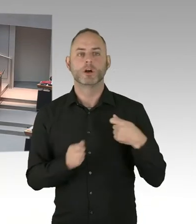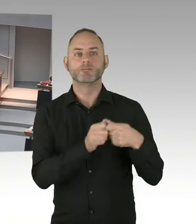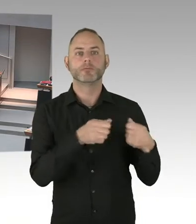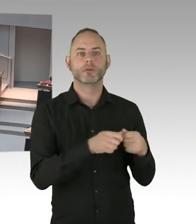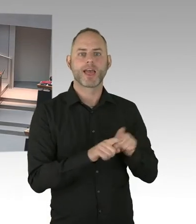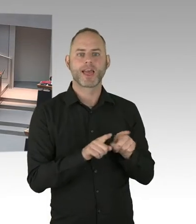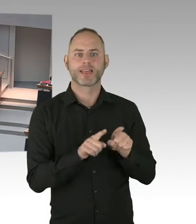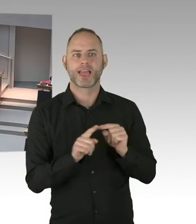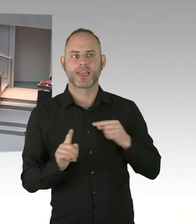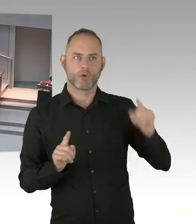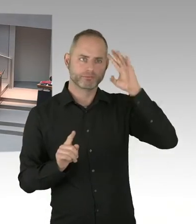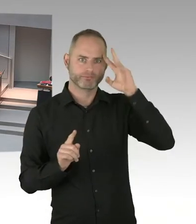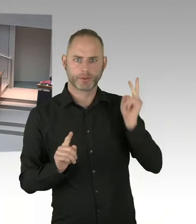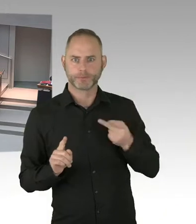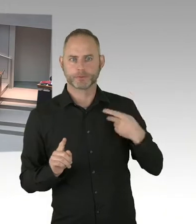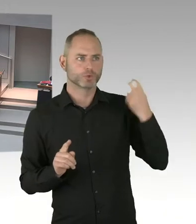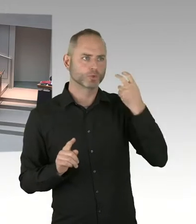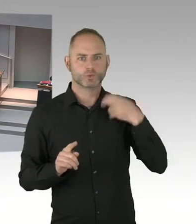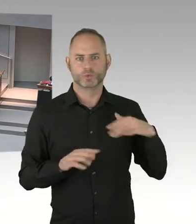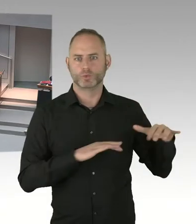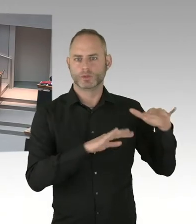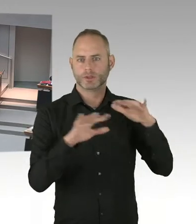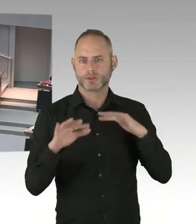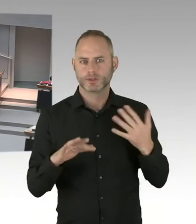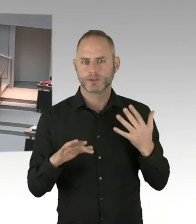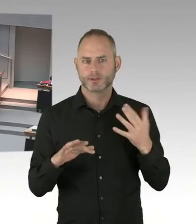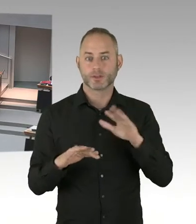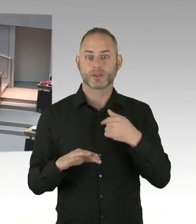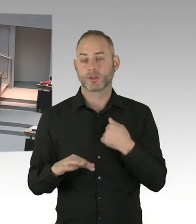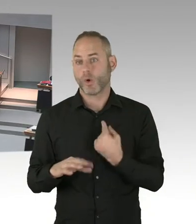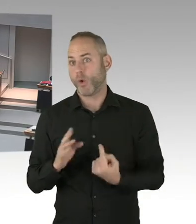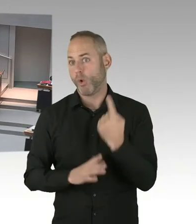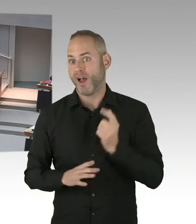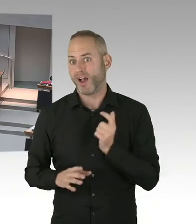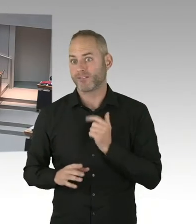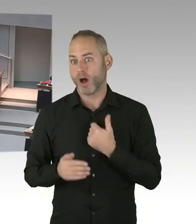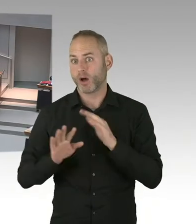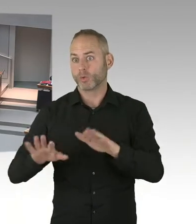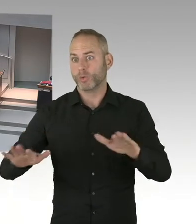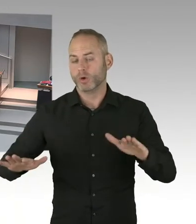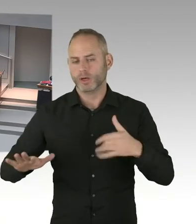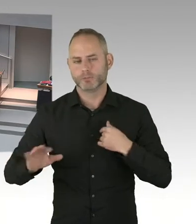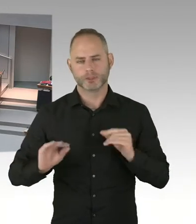Und es ist auch überhaupt nicht durch das Grundgesetz oder so was vorgegeben, dass es auf die Mieten umgelegt werden muss